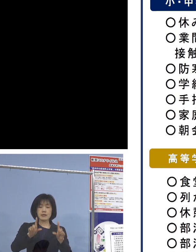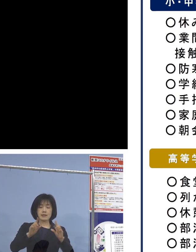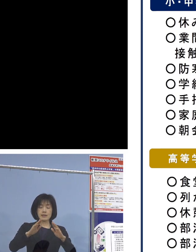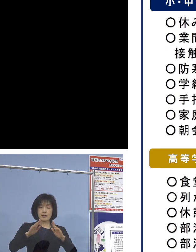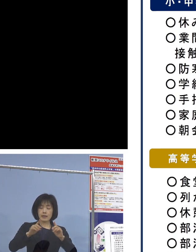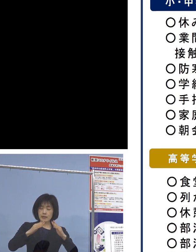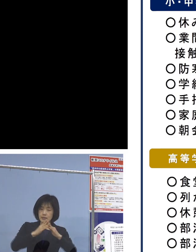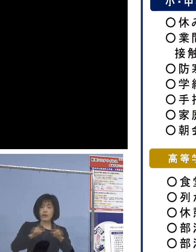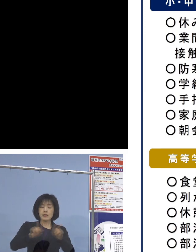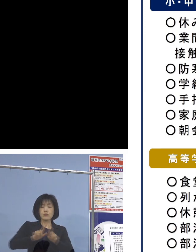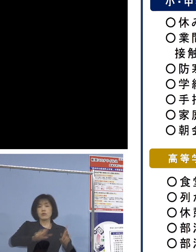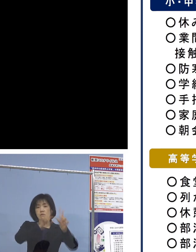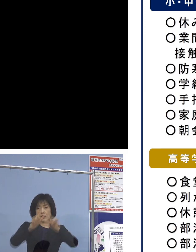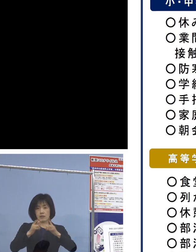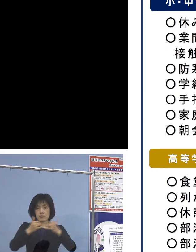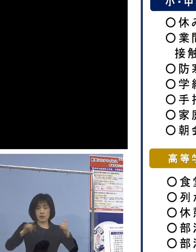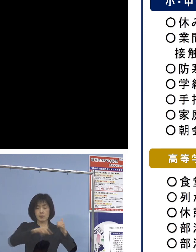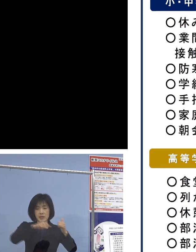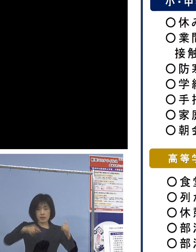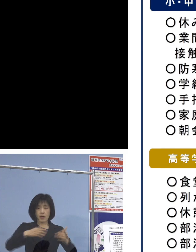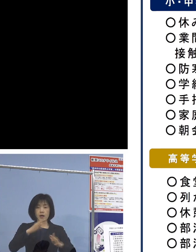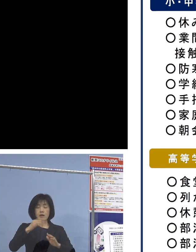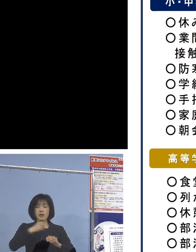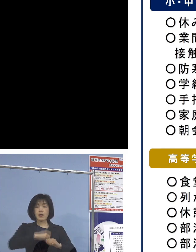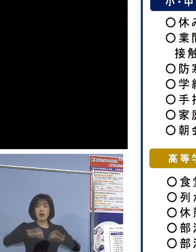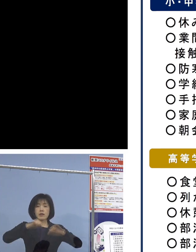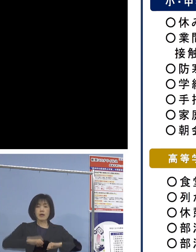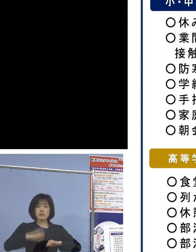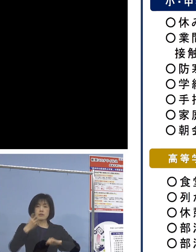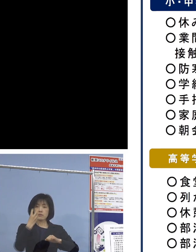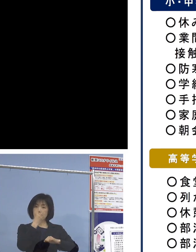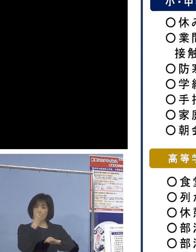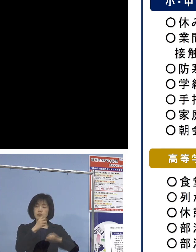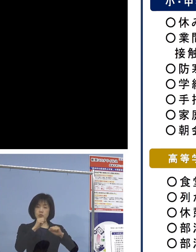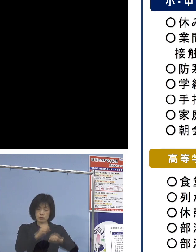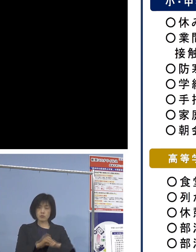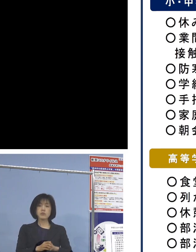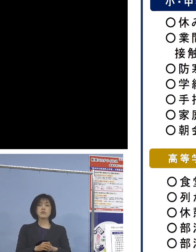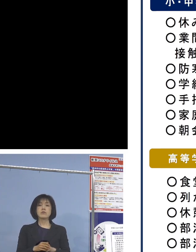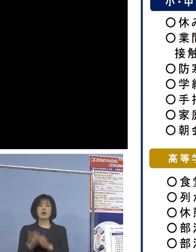家庭内感染防止、学校から 子どもさんたちからということになります